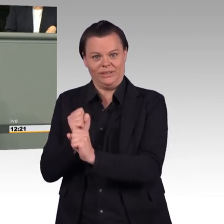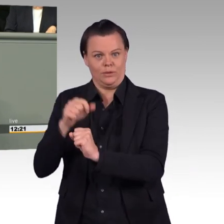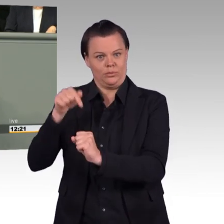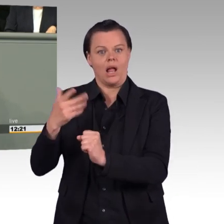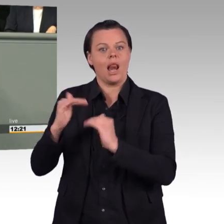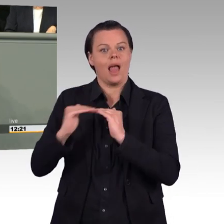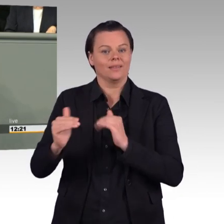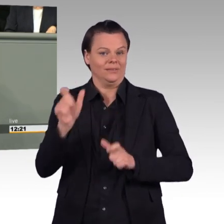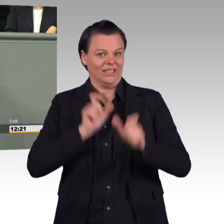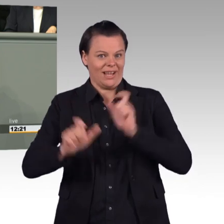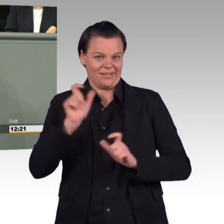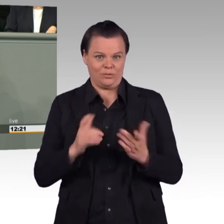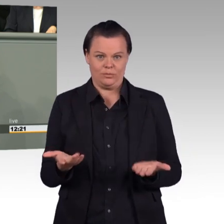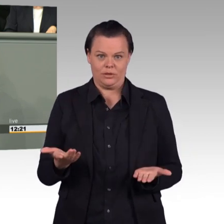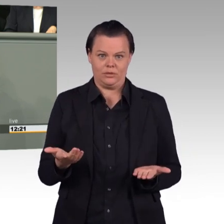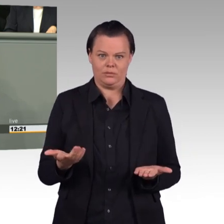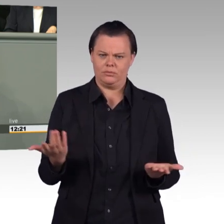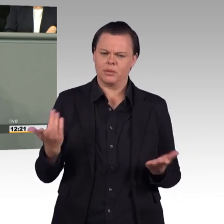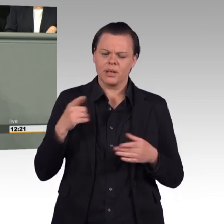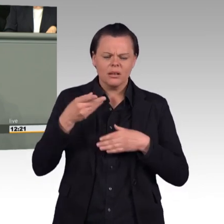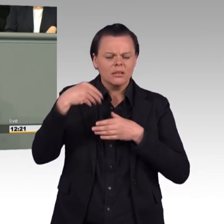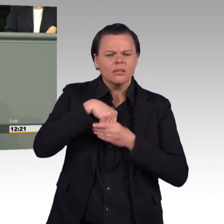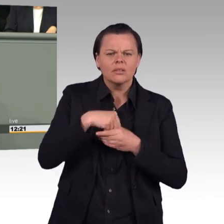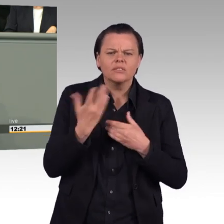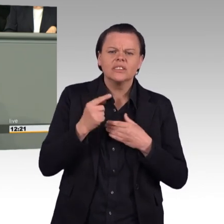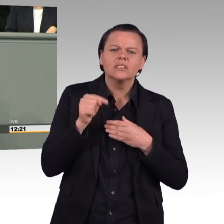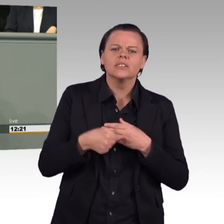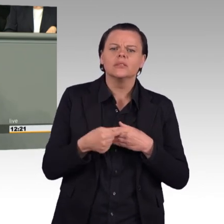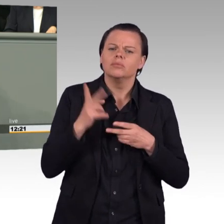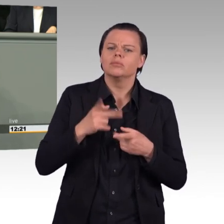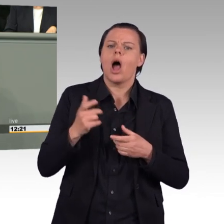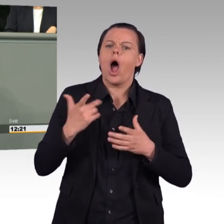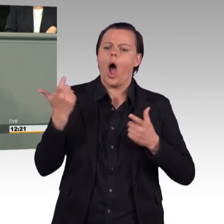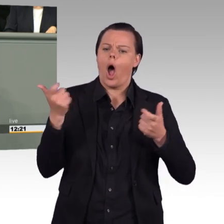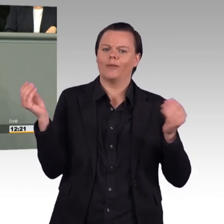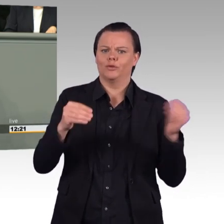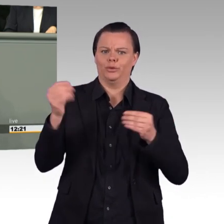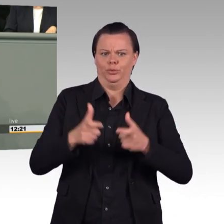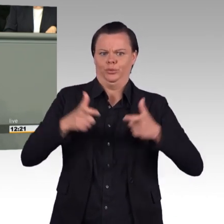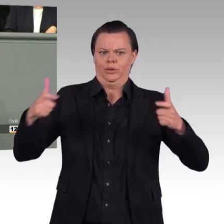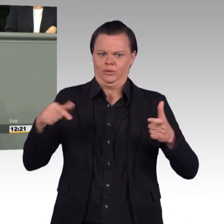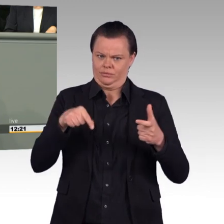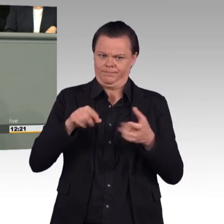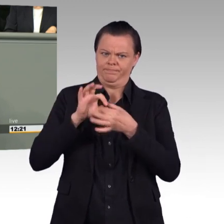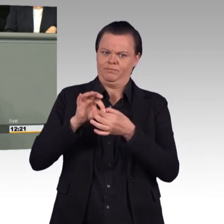Aufrüstung auch gegenüber Russland. Und es steht sogar konkret im Gesetzestext. Ich zitiere: (Zwischenruf)